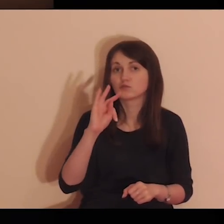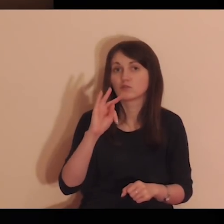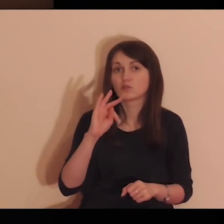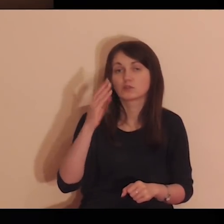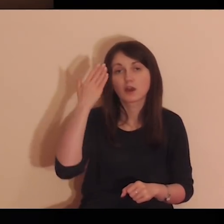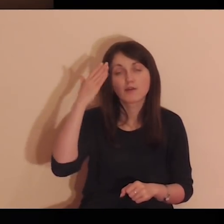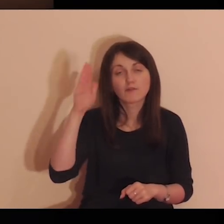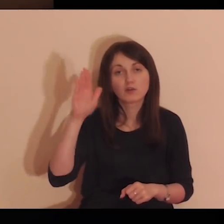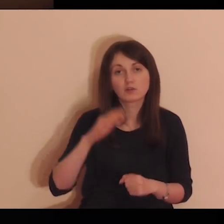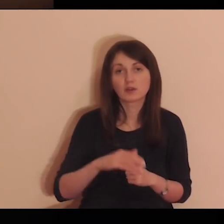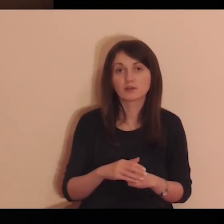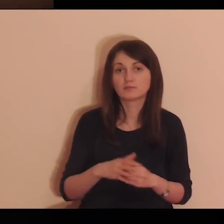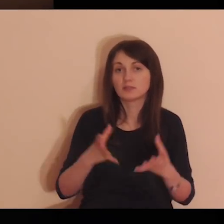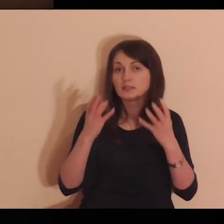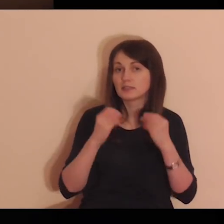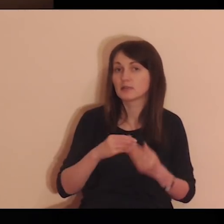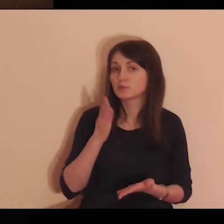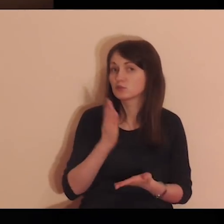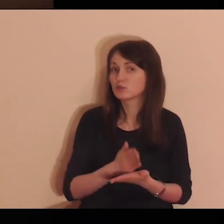Rozporządzaj tym w pełni według Twojej woli.